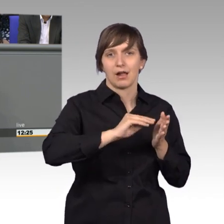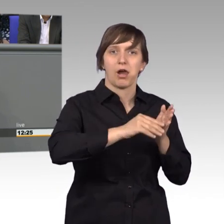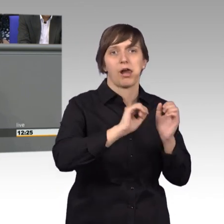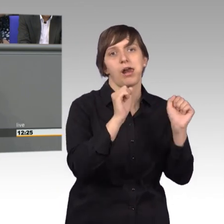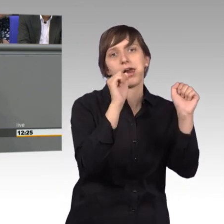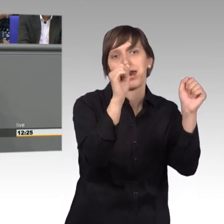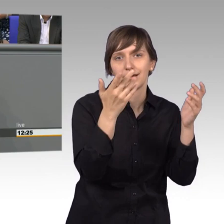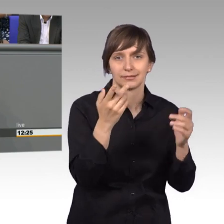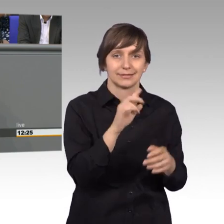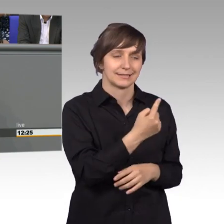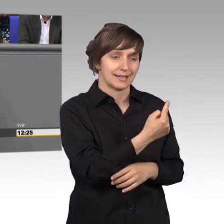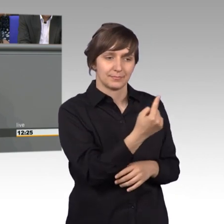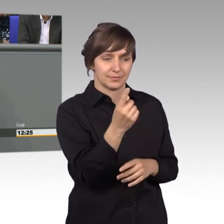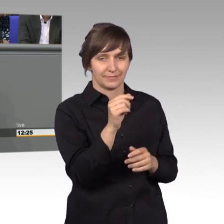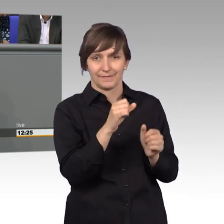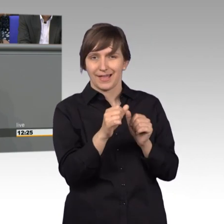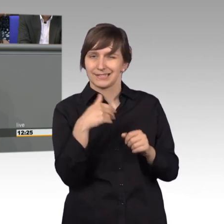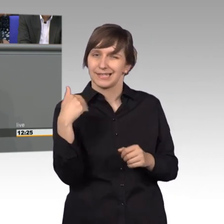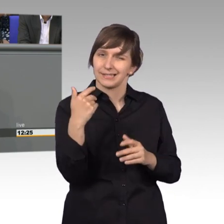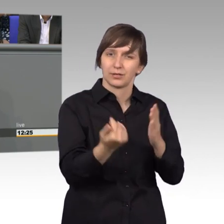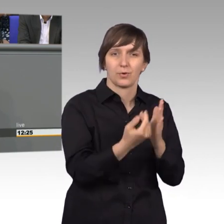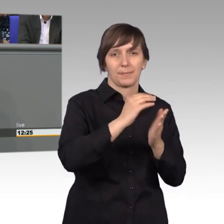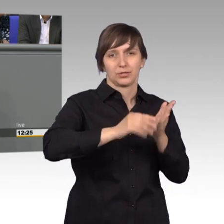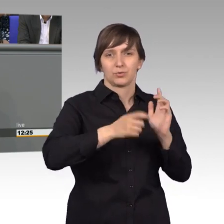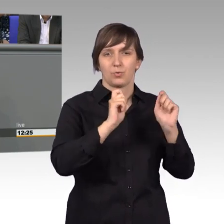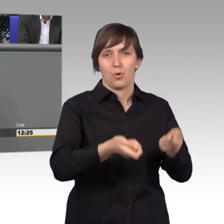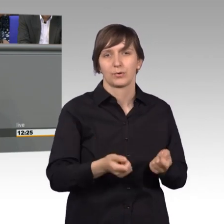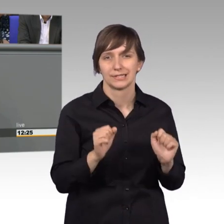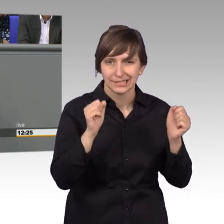die fast jeden Tag eine Petition schreiben und eher aus der Zeitung,